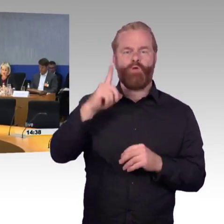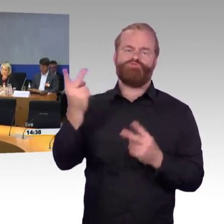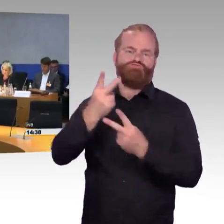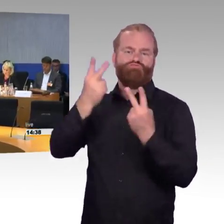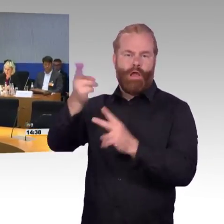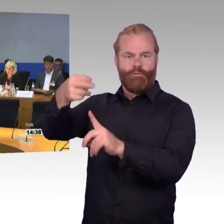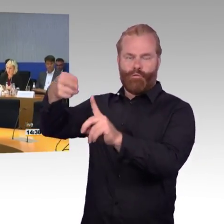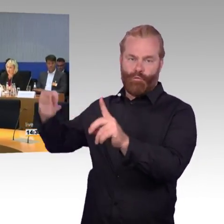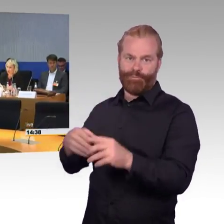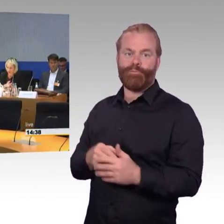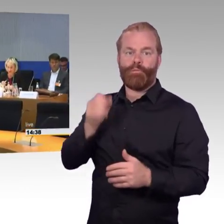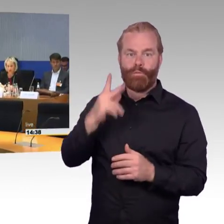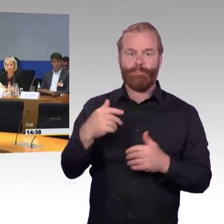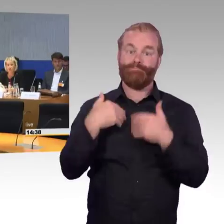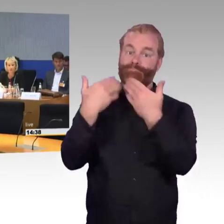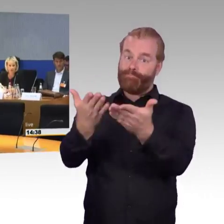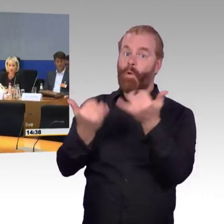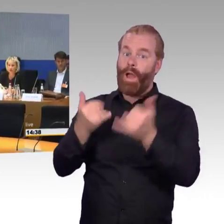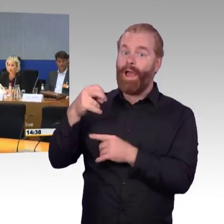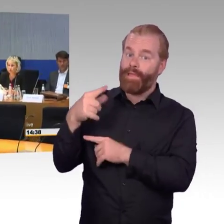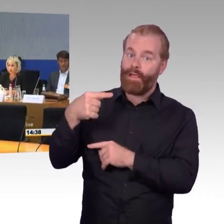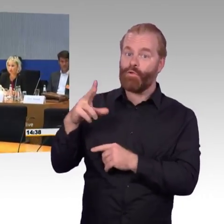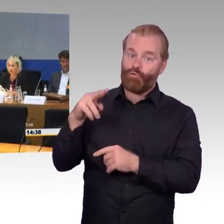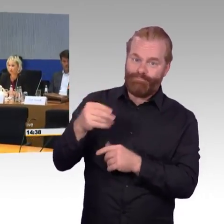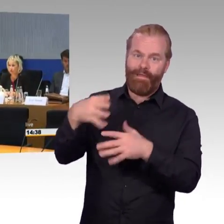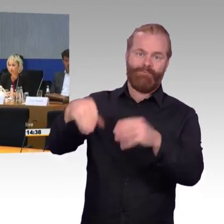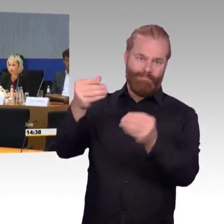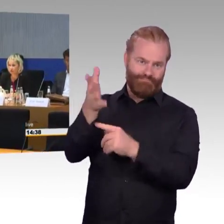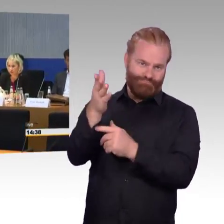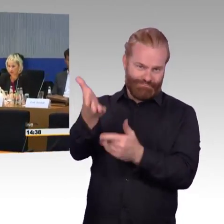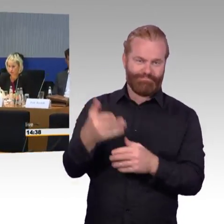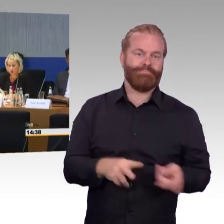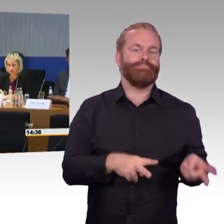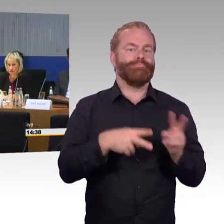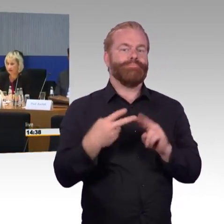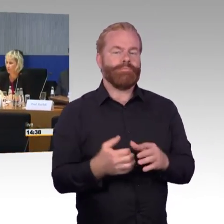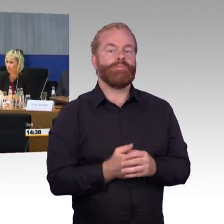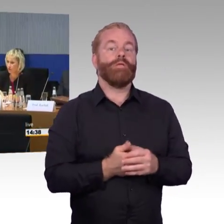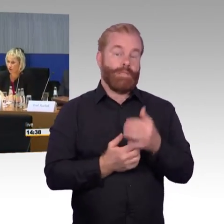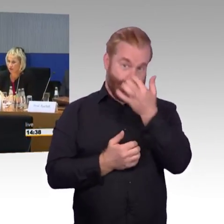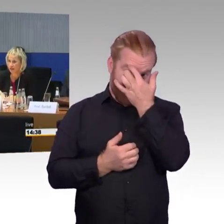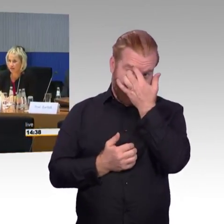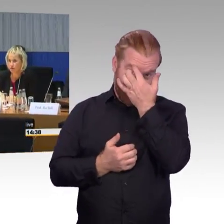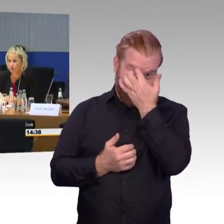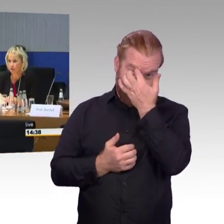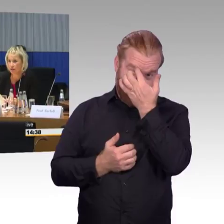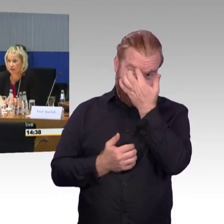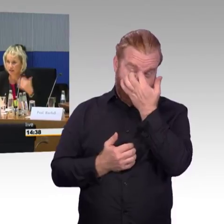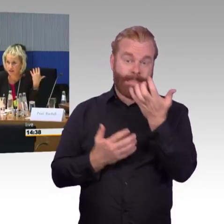(Rednerwechsel) Der Schwerpunkt bezieht sich gerade auf das Thema DB-Station und Service. Vor diesem Hintergrund, davon bin ich ausgegangen Frau Kluckert,